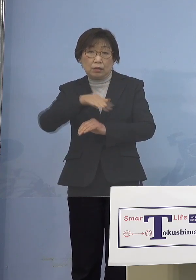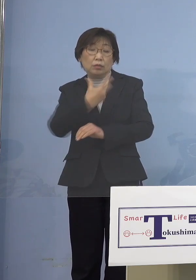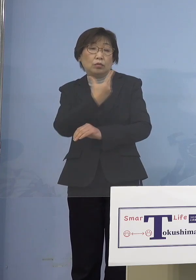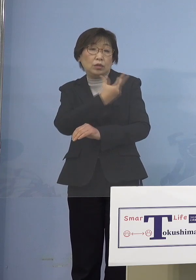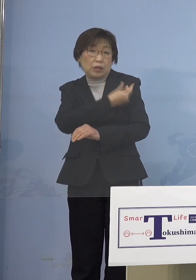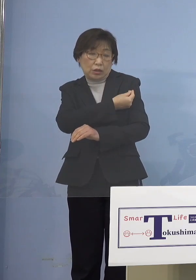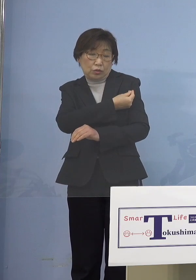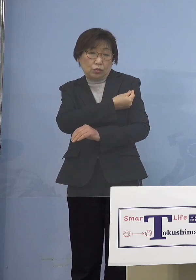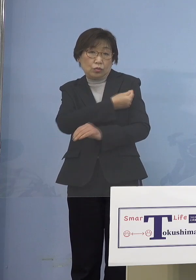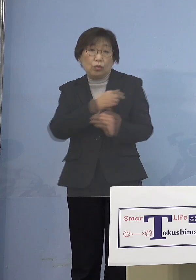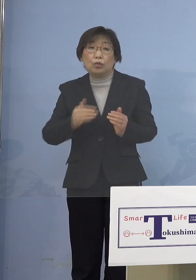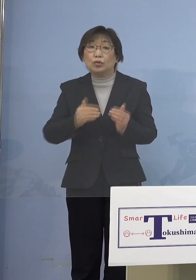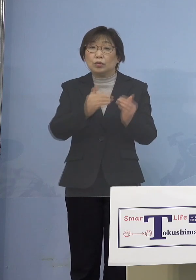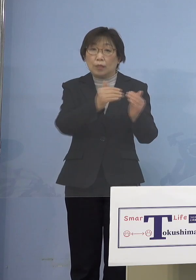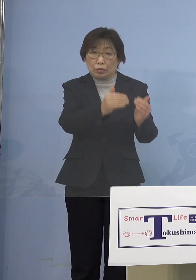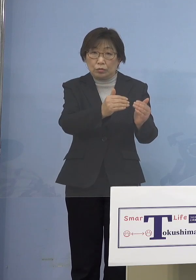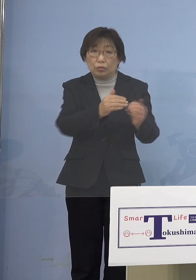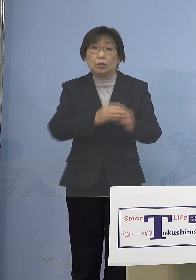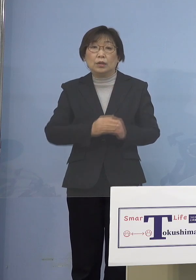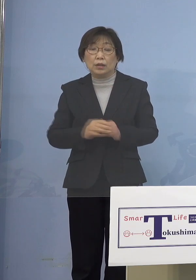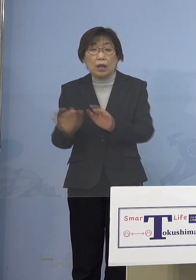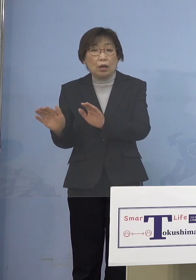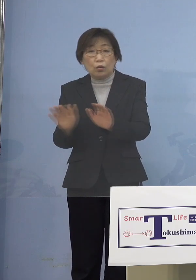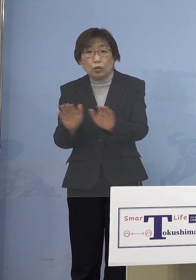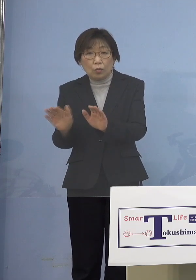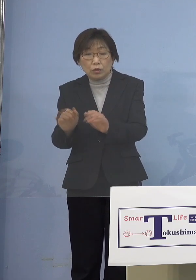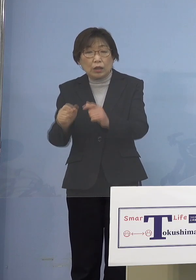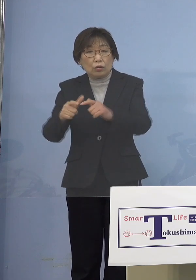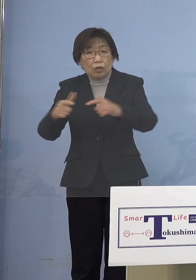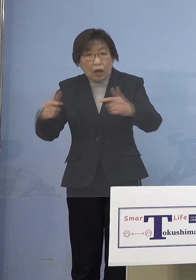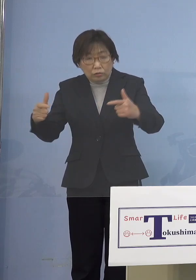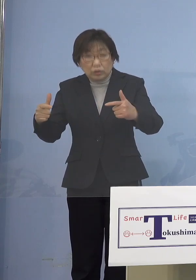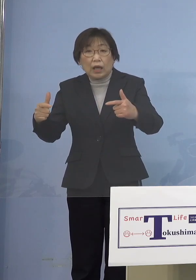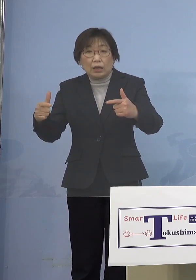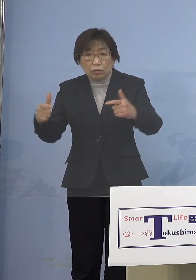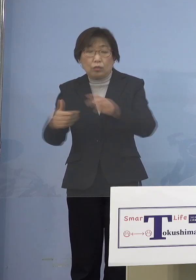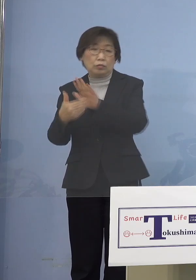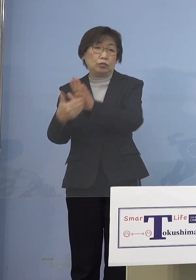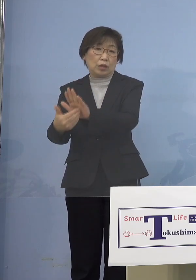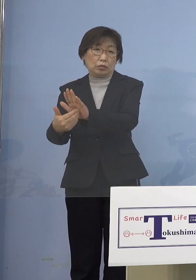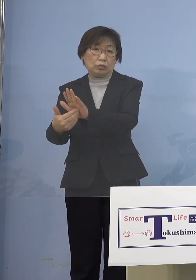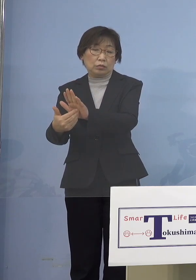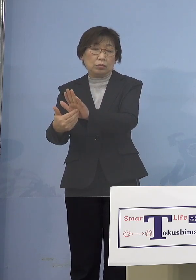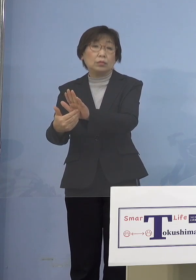そして子どもさんところ断ち切ると そうしなければなかなか止められない